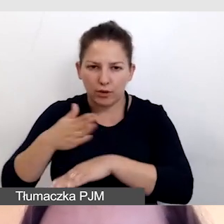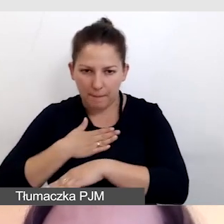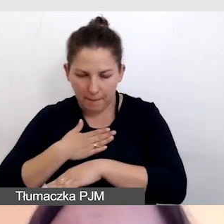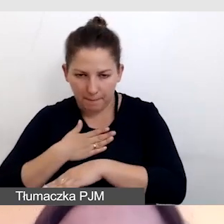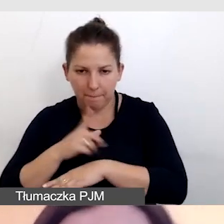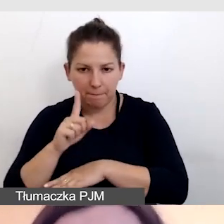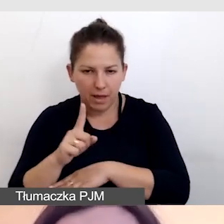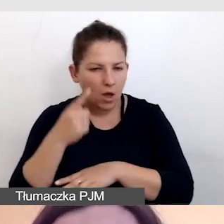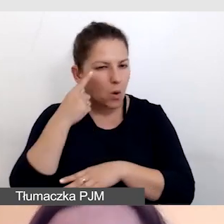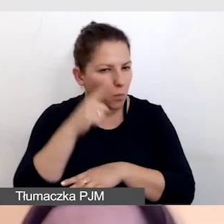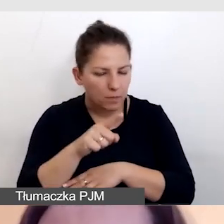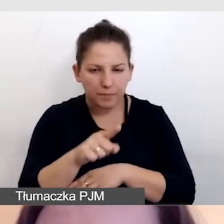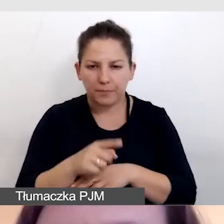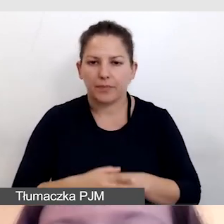Zwróćcie uwagę,